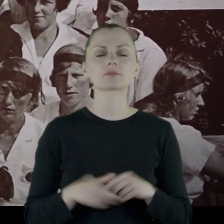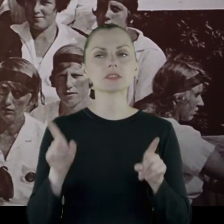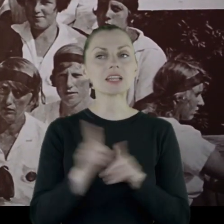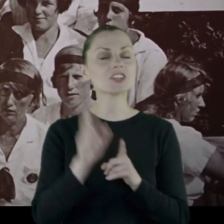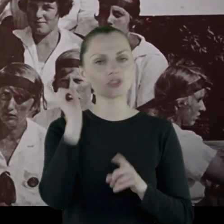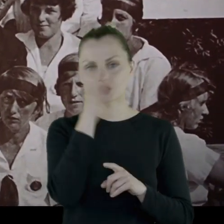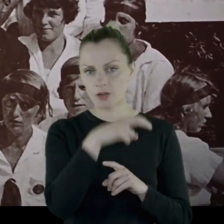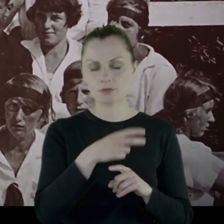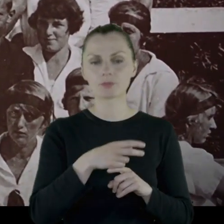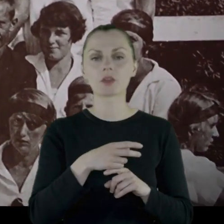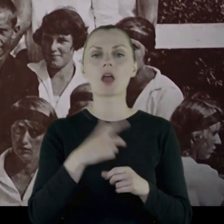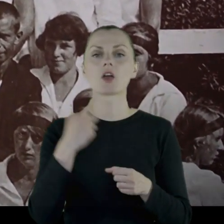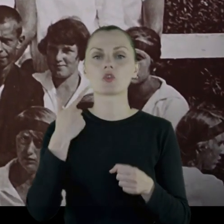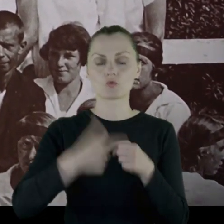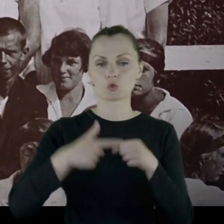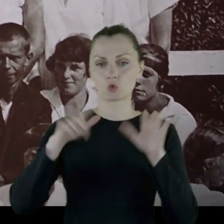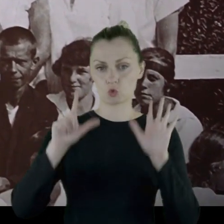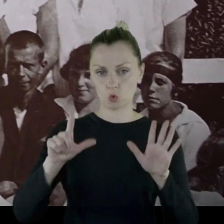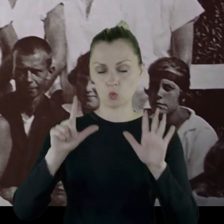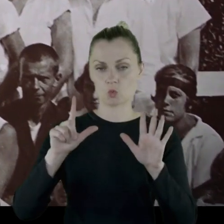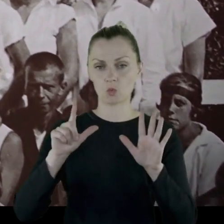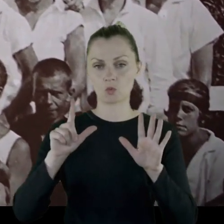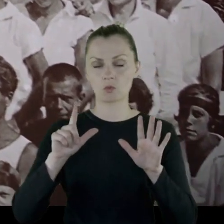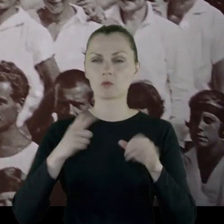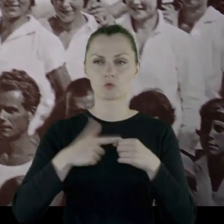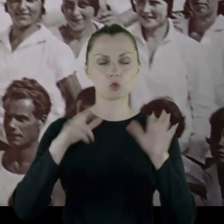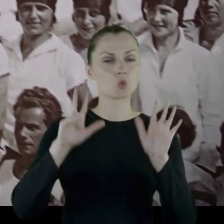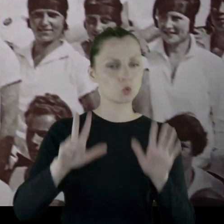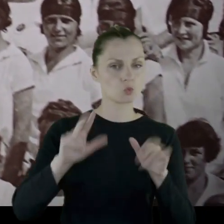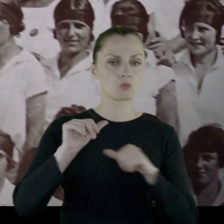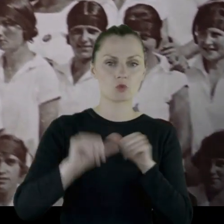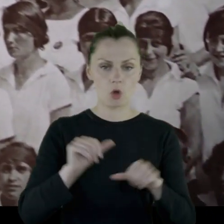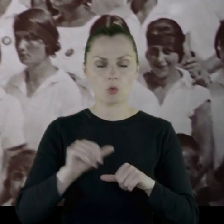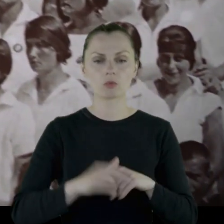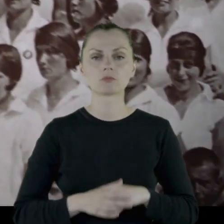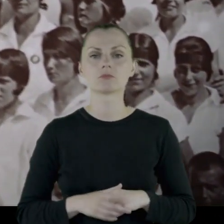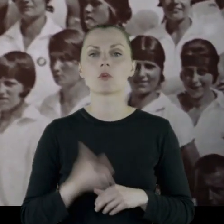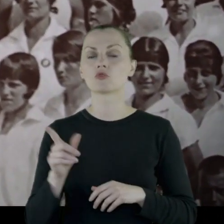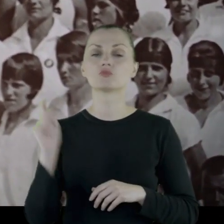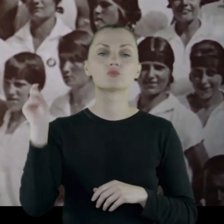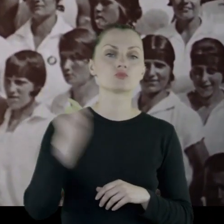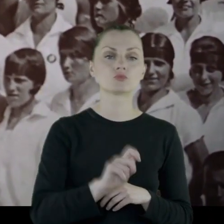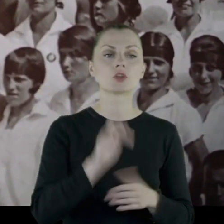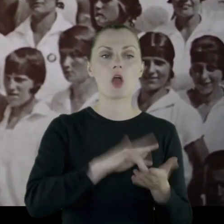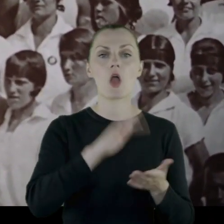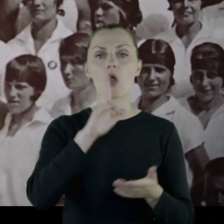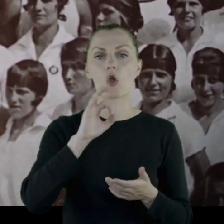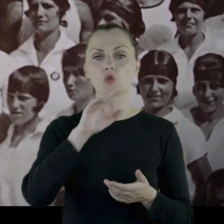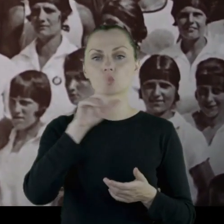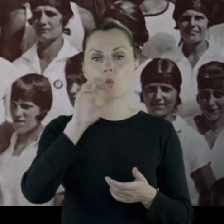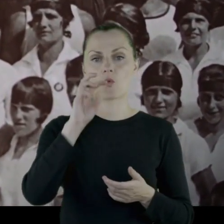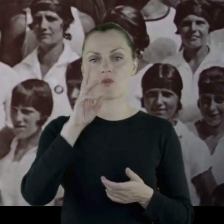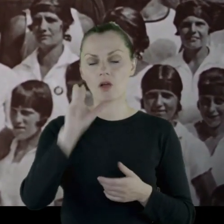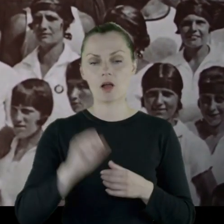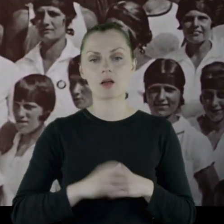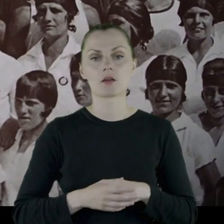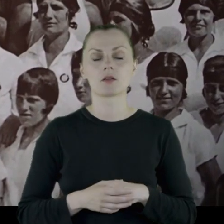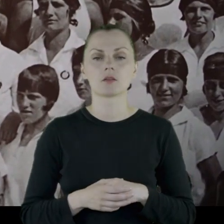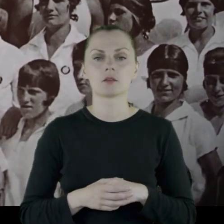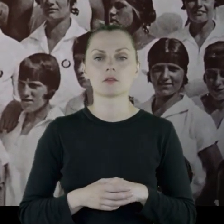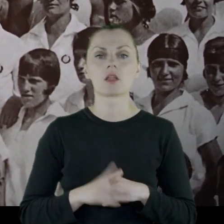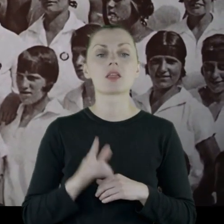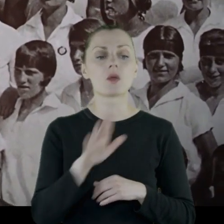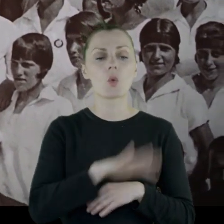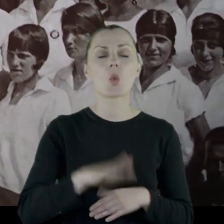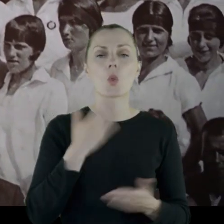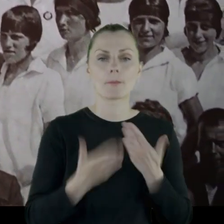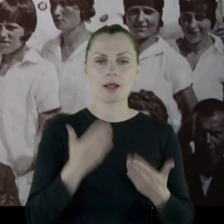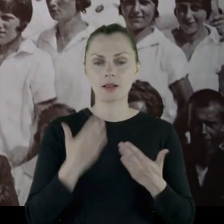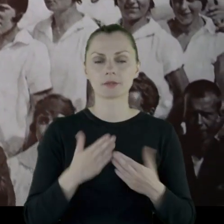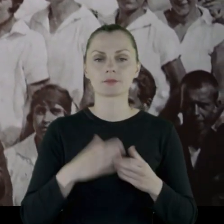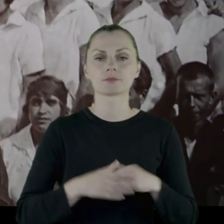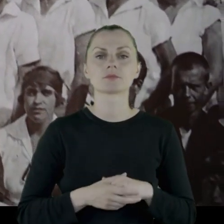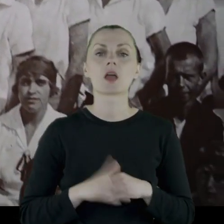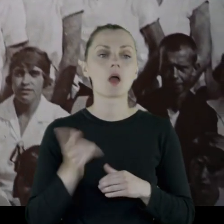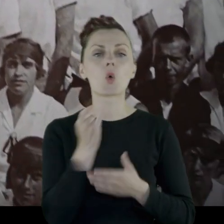Jako ciekawostka - w '28 roku przyjeżdża do Kozłówki na Lubelszczyźnie